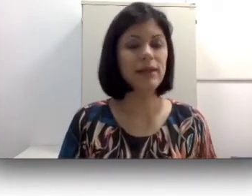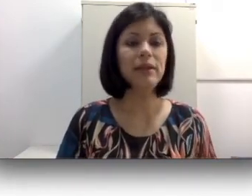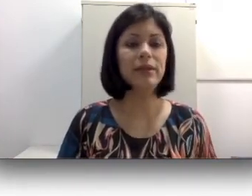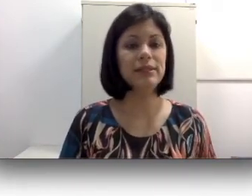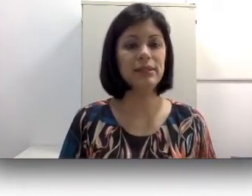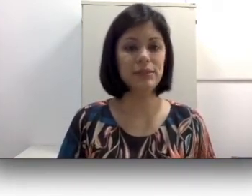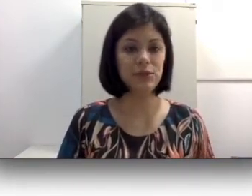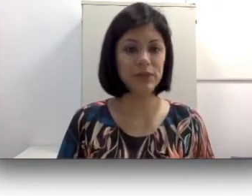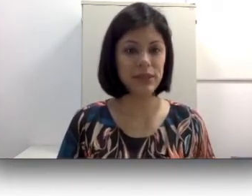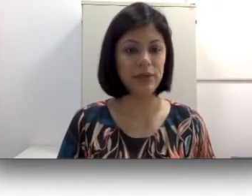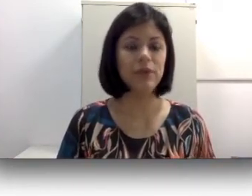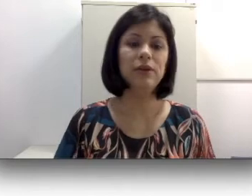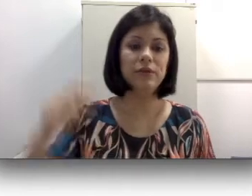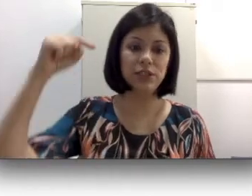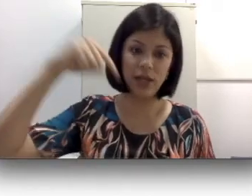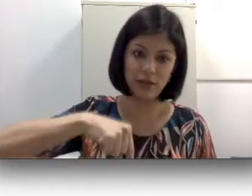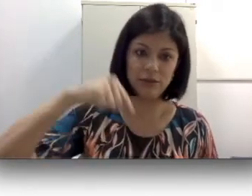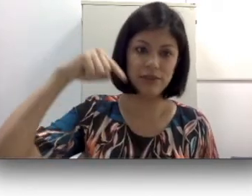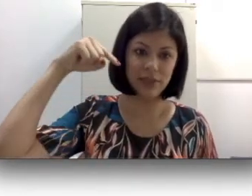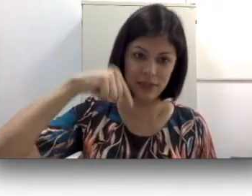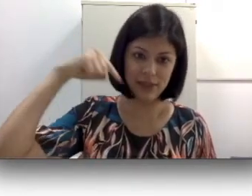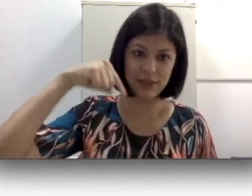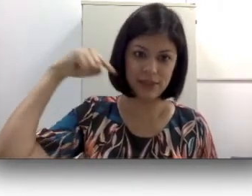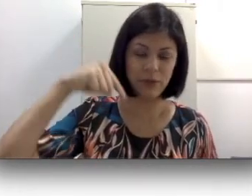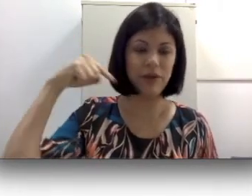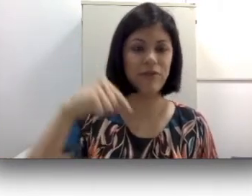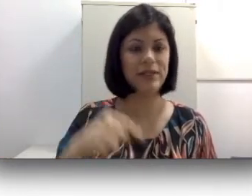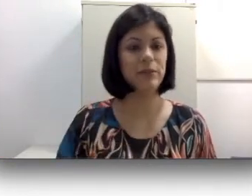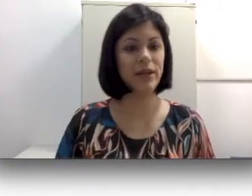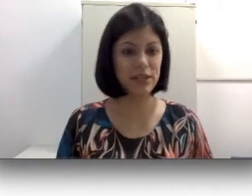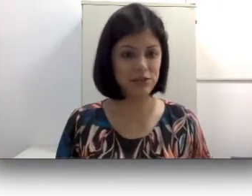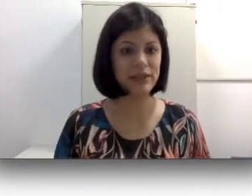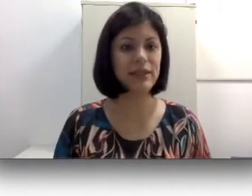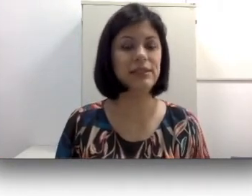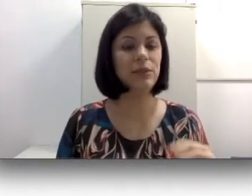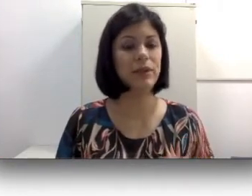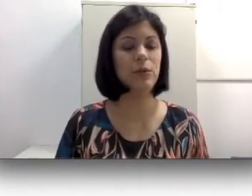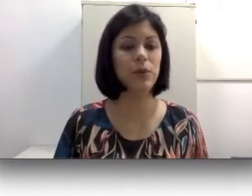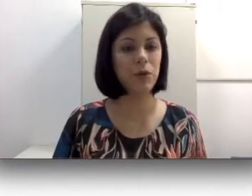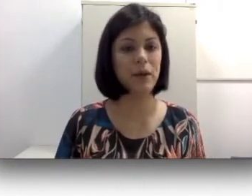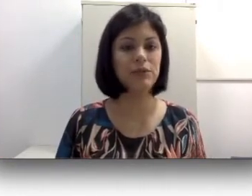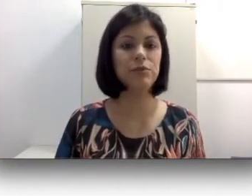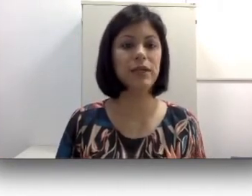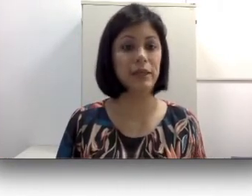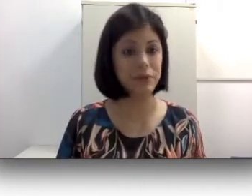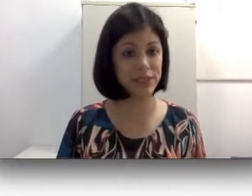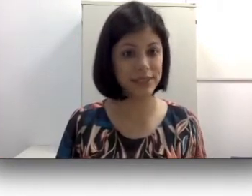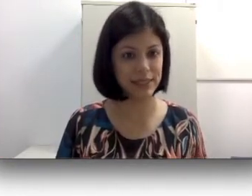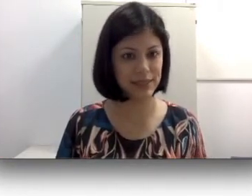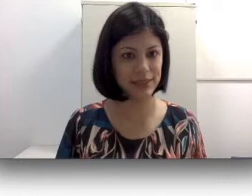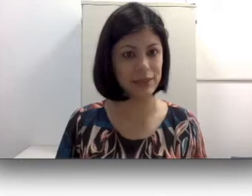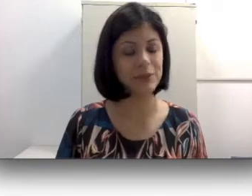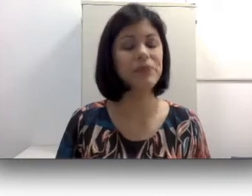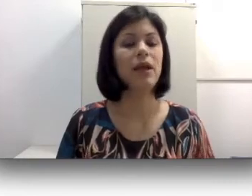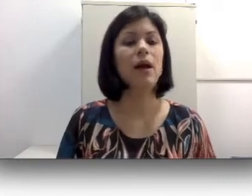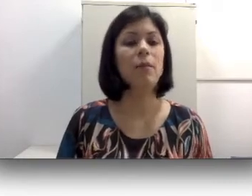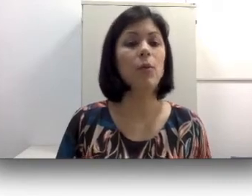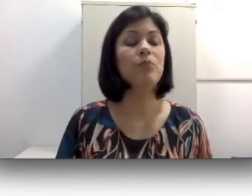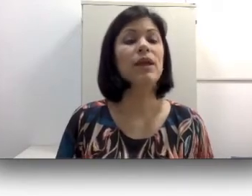na minha dissertação de mestrado e eu vou deixar inclusive aqui na descrição de referência para quem tiver interesse de aprender um pouquinho mais sobre língua de sinais caseira. A língua